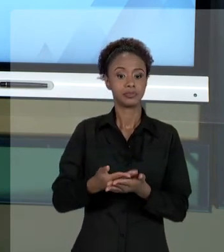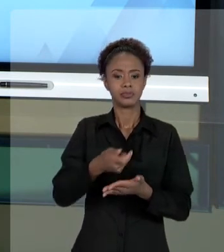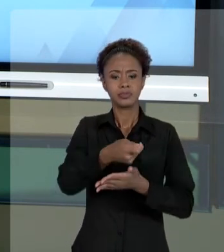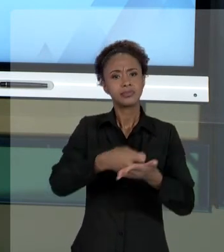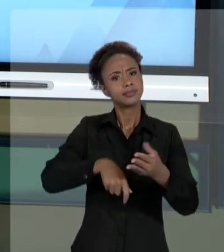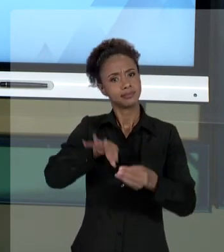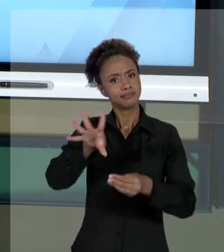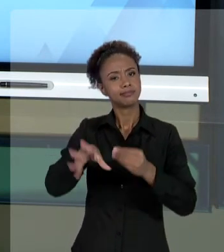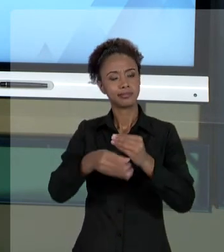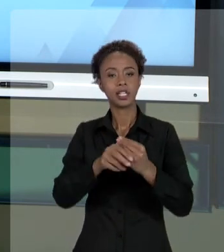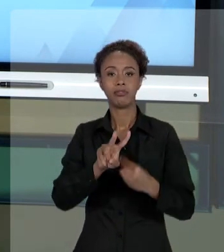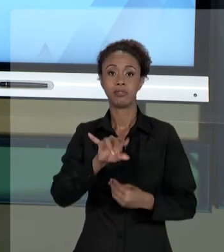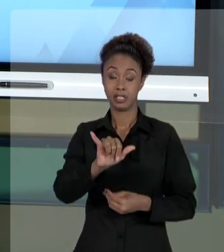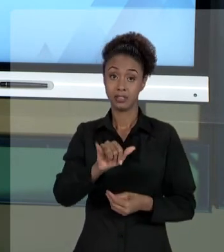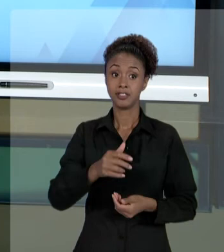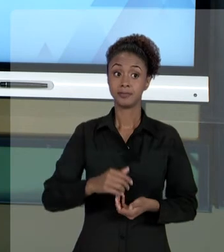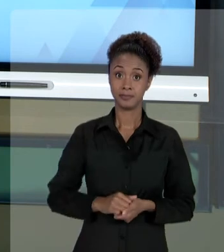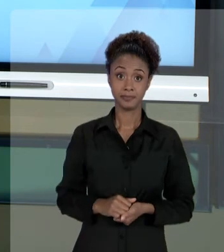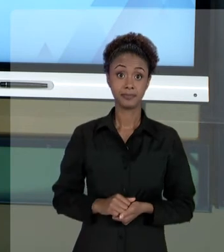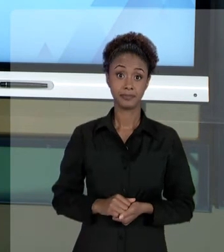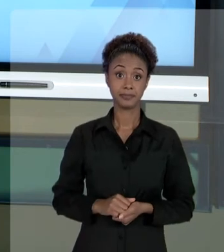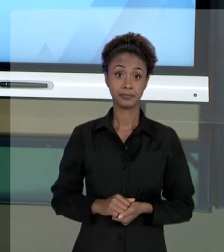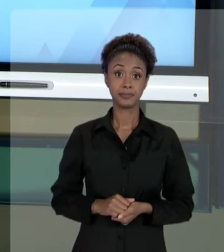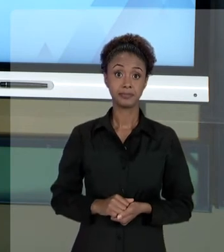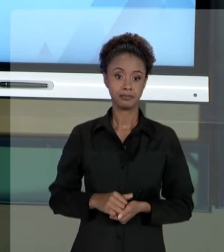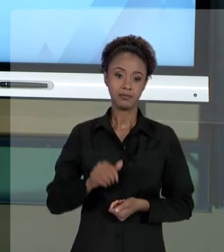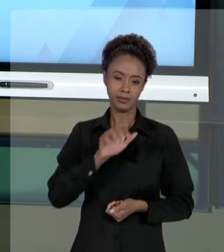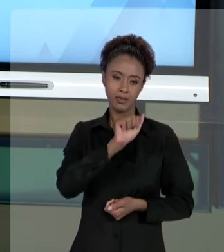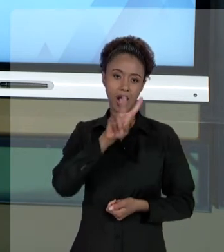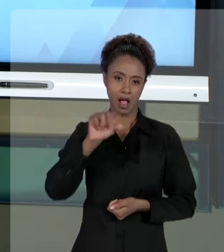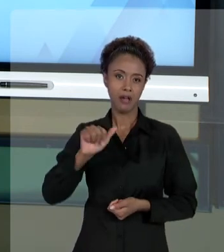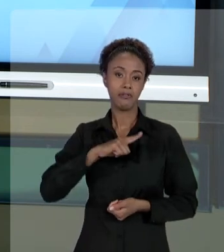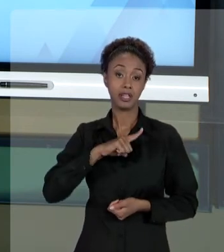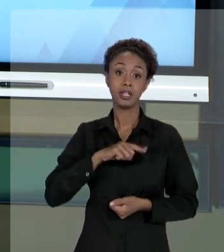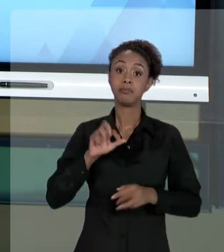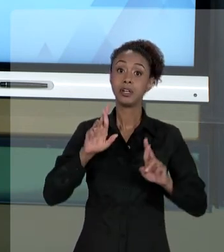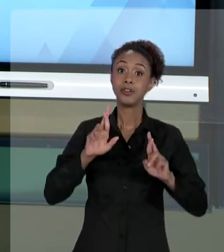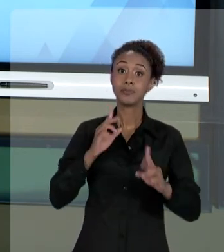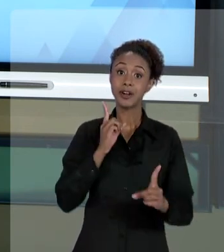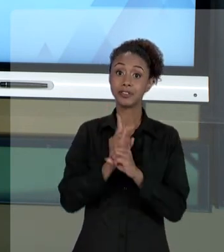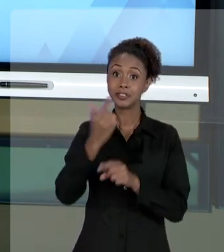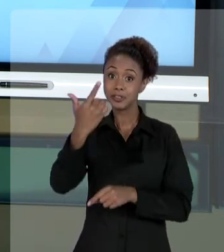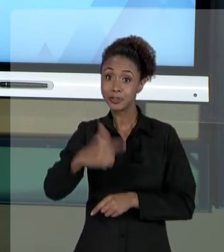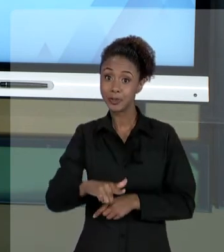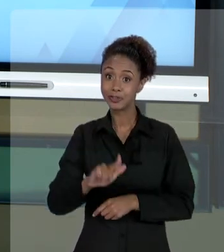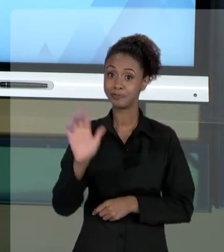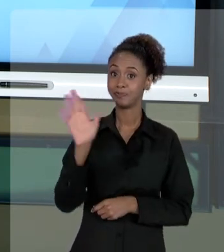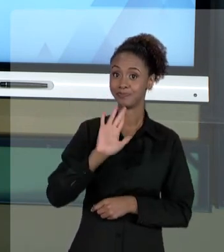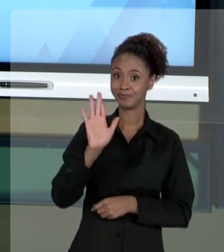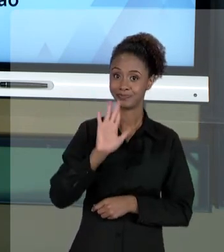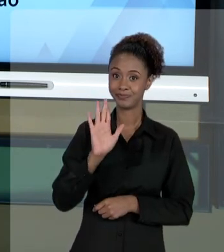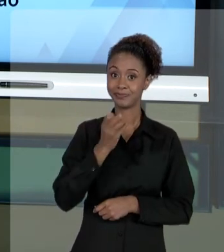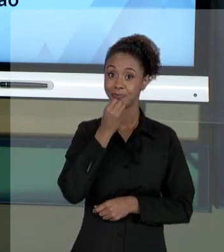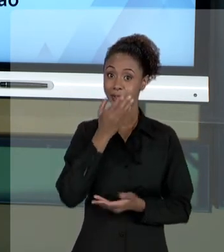OS EXERCÍCIOS QUE TEMOS, NA PLATAFORMA. EU ESPERO VÊ-LO EM NOSSA PRÓXIMA AULA. ATÉ MAIS. BONS ESTUDOS.